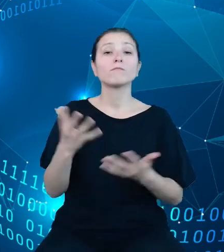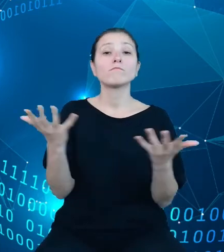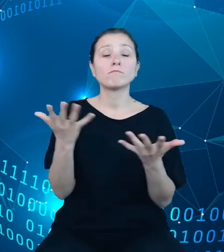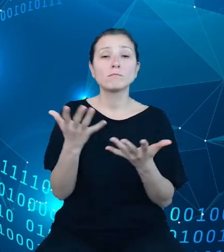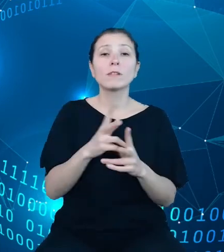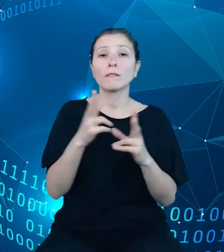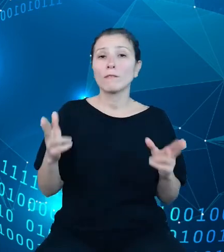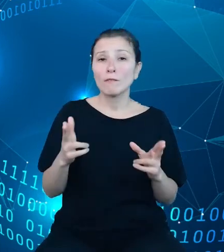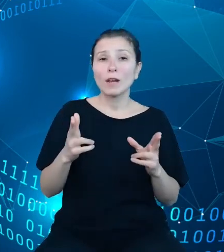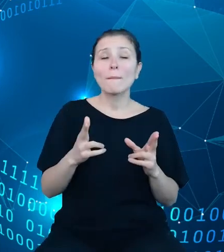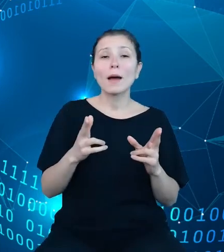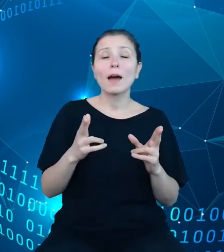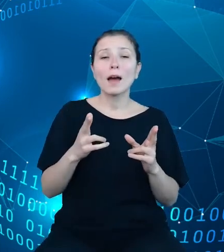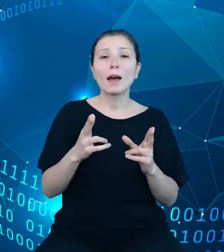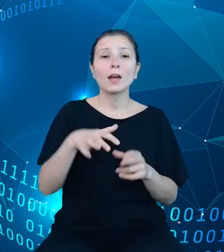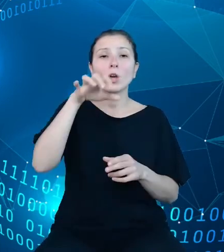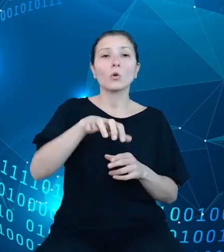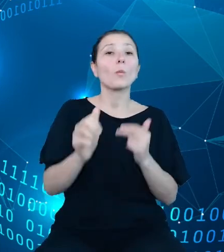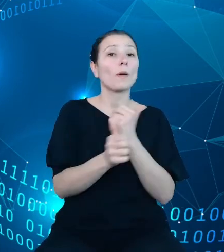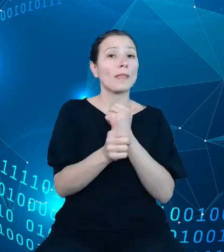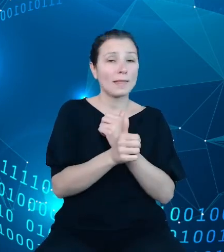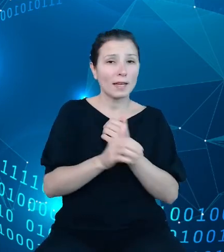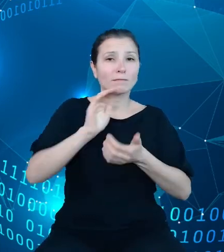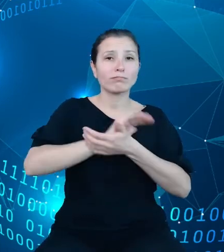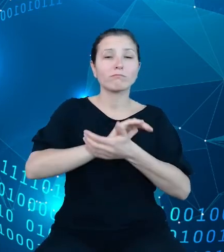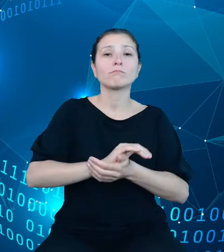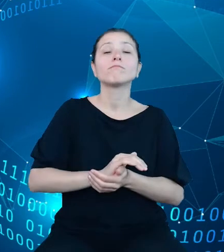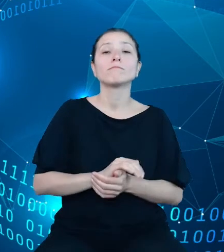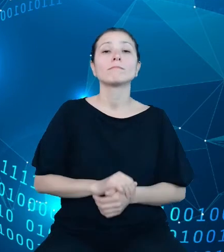danych publikacyjnych. Składnica ta będzie zasilana przez